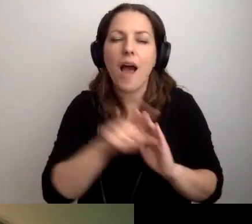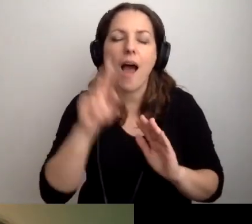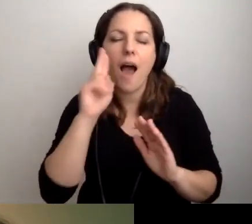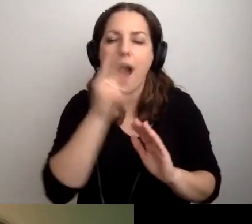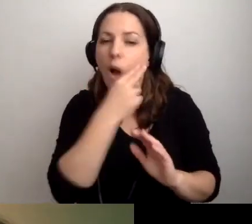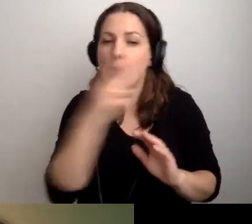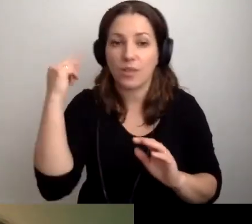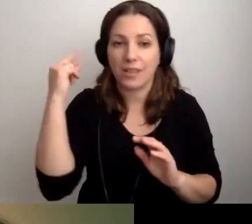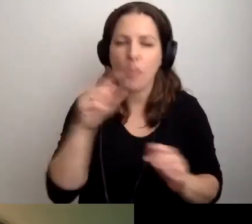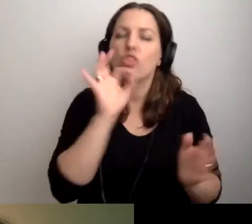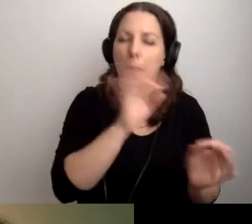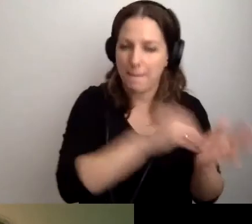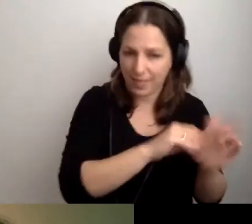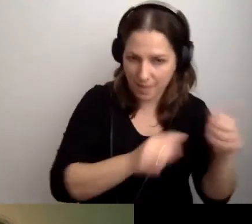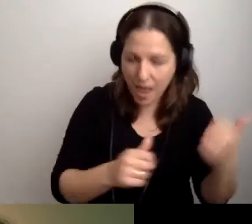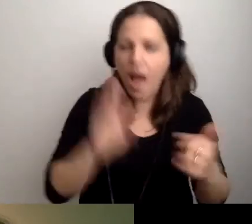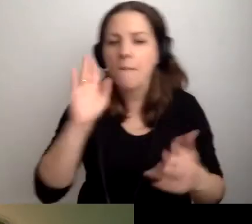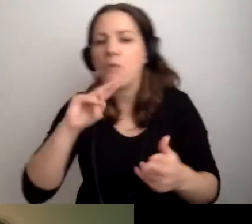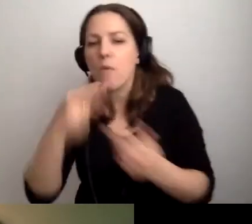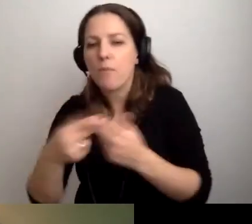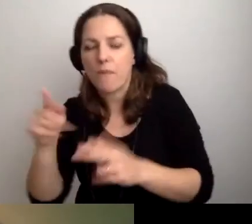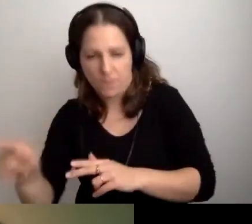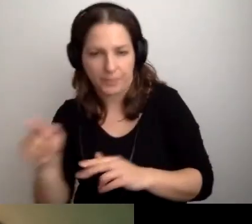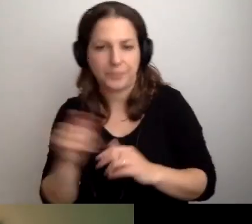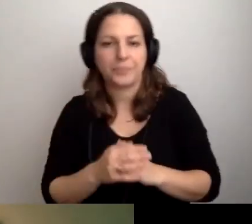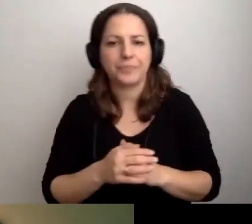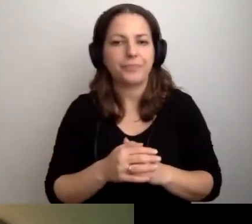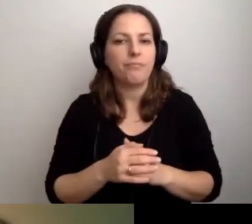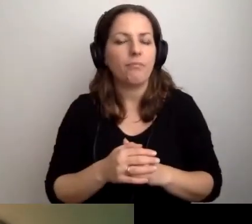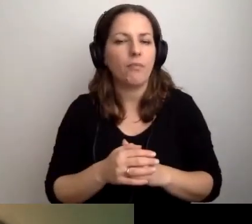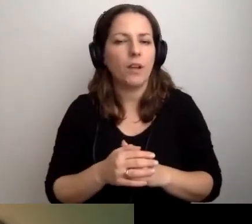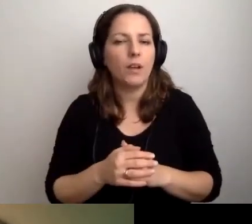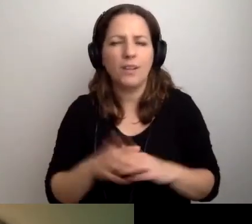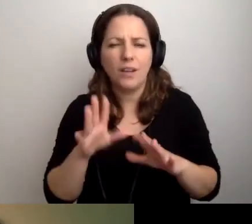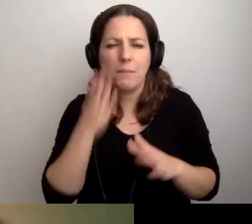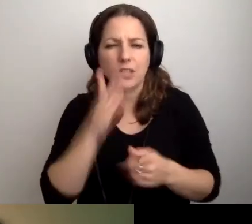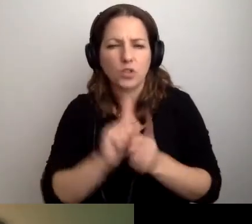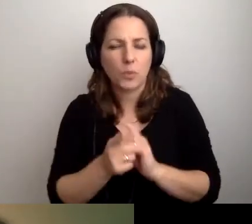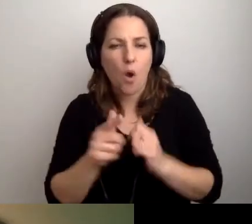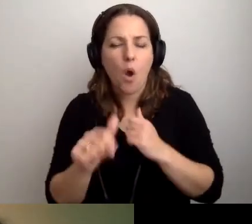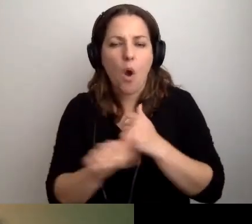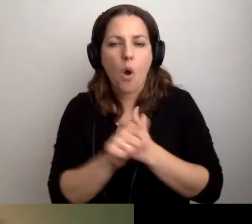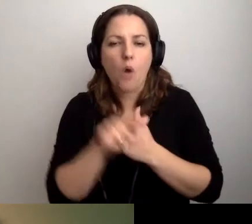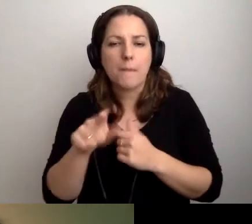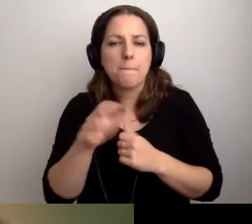Najpierw dobre praktyki, a potem odpowiedź na pytanie. Bardzo szybko, jeśli chodzi o pytanie Anity.